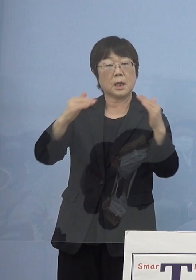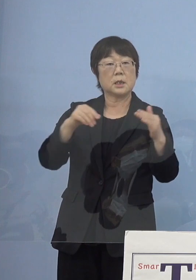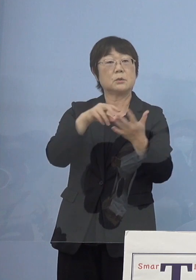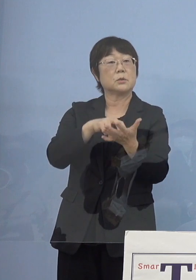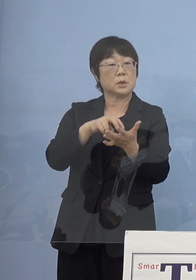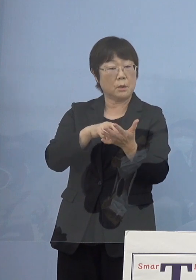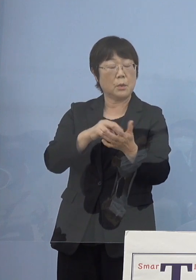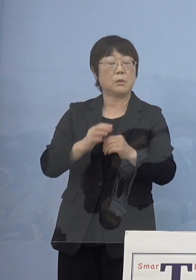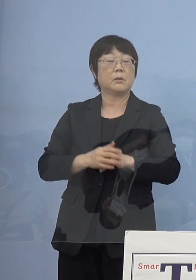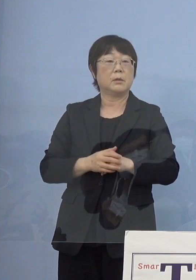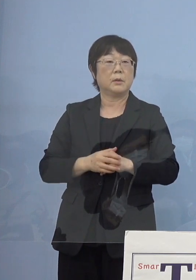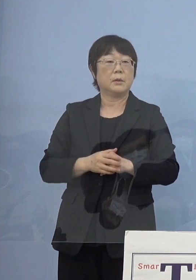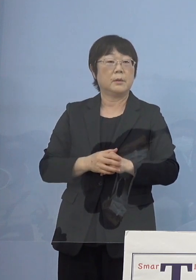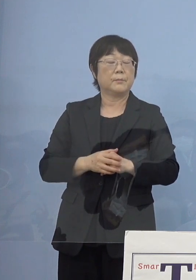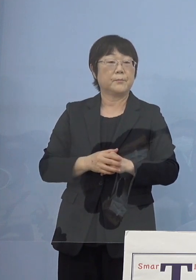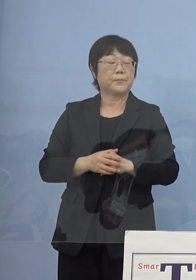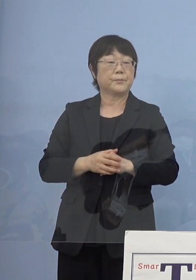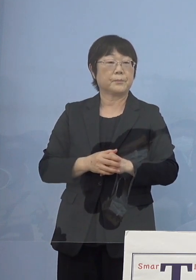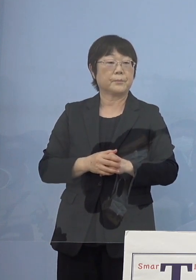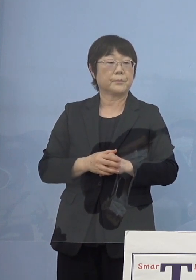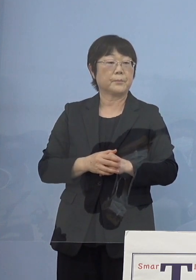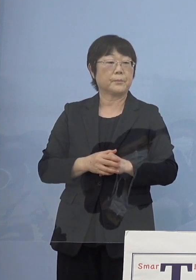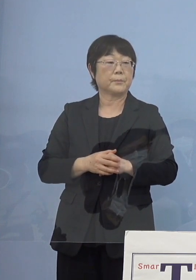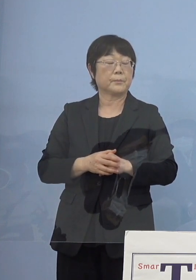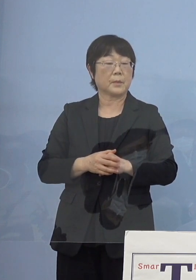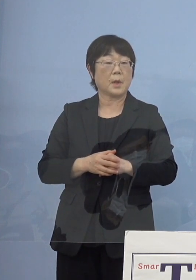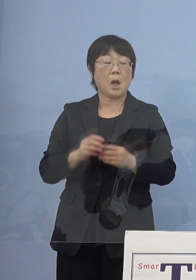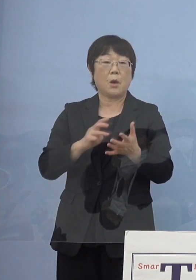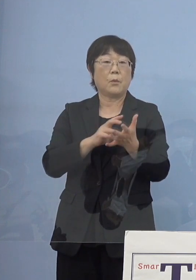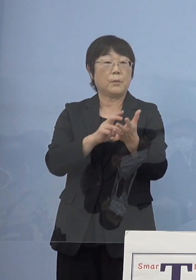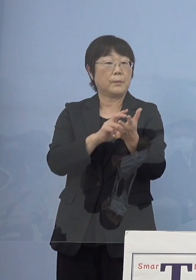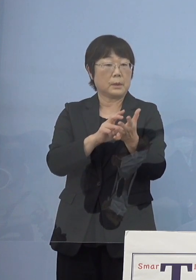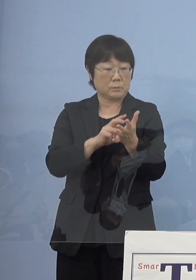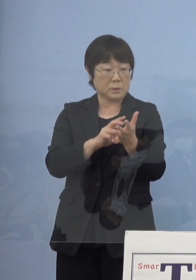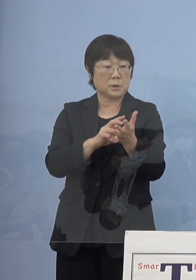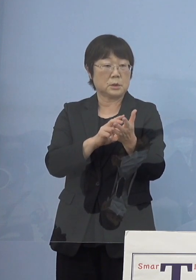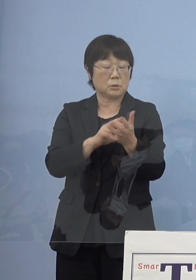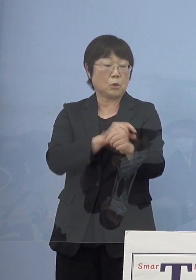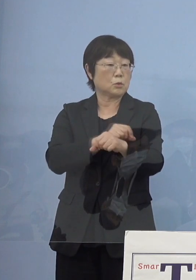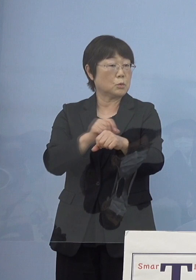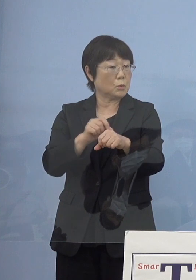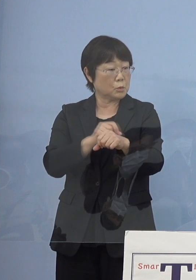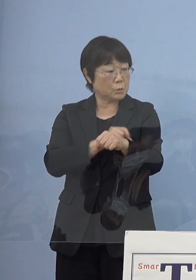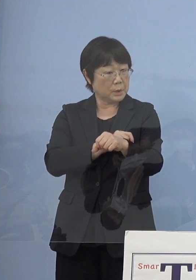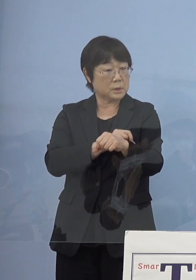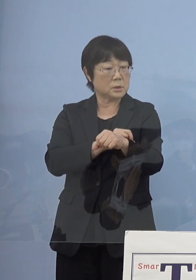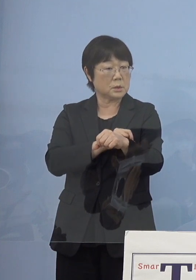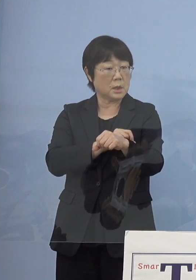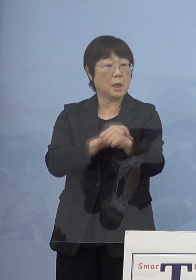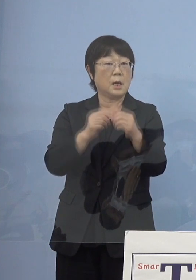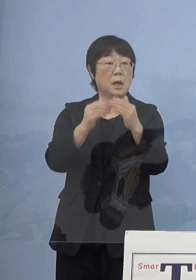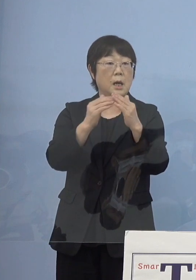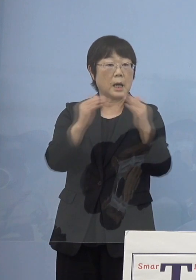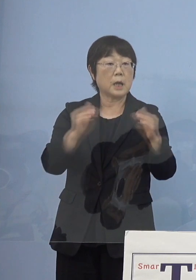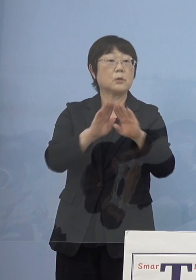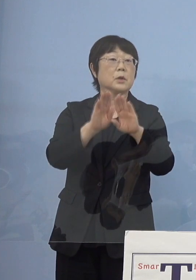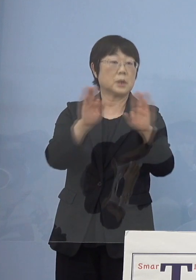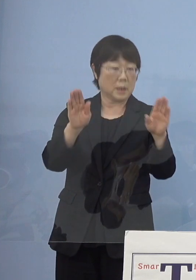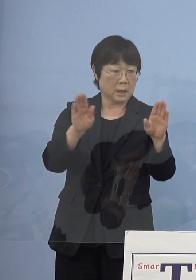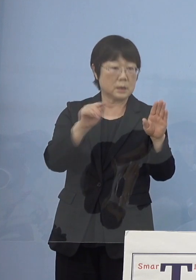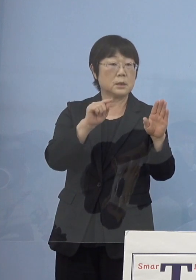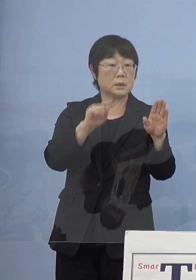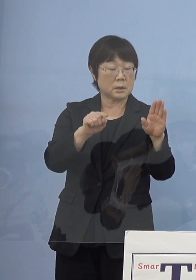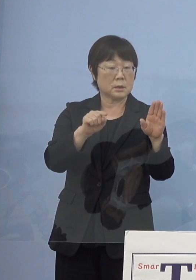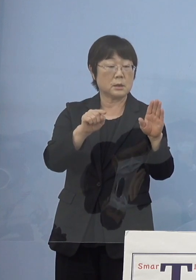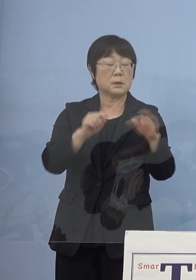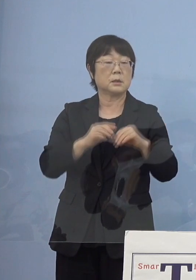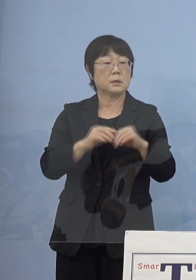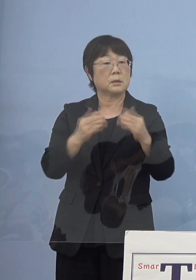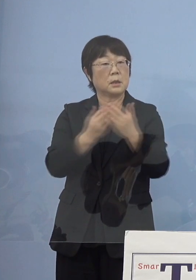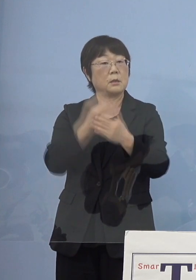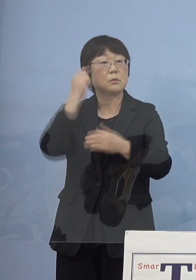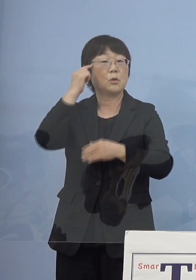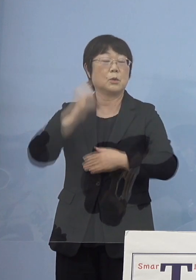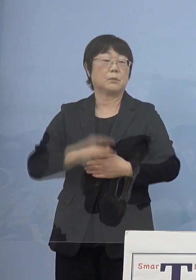全国知事会のいわゆるワクチンの特別な会を 開いていくことになるかと思いますので